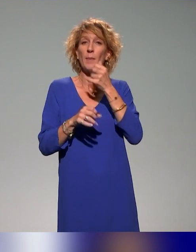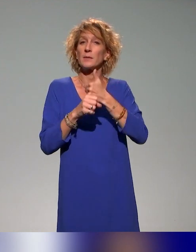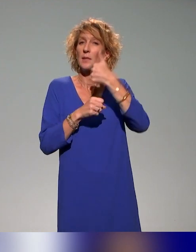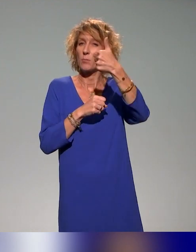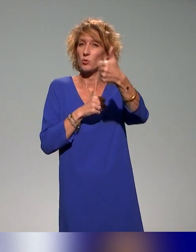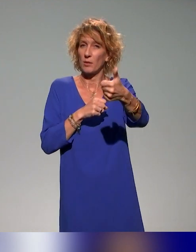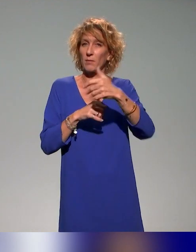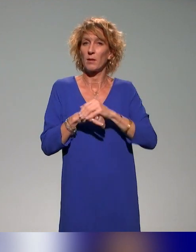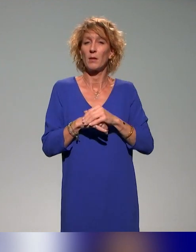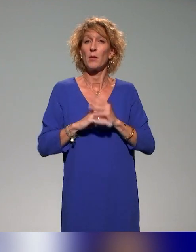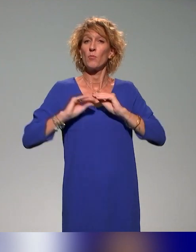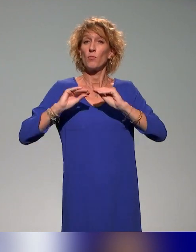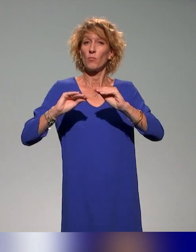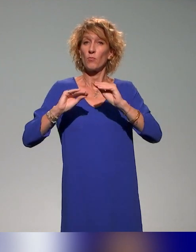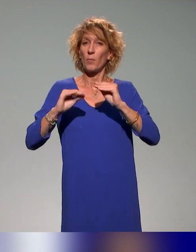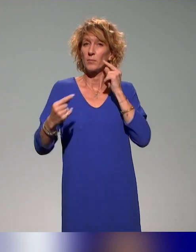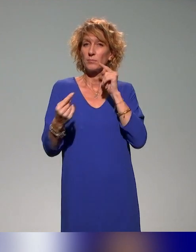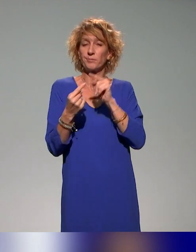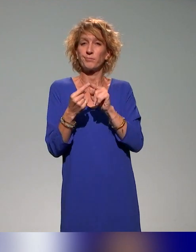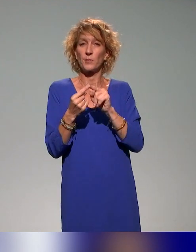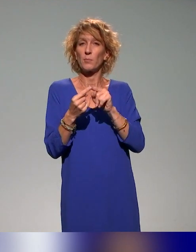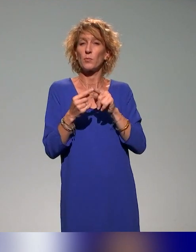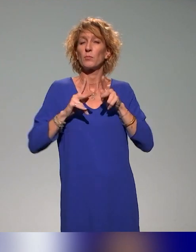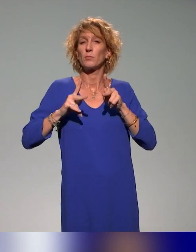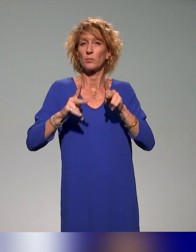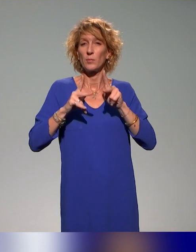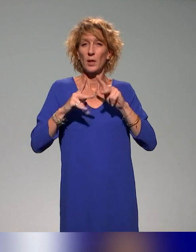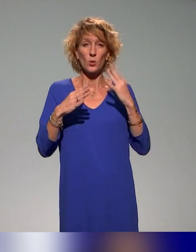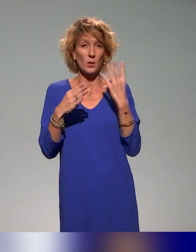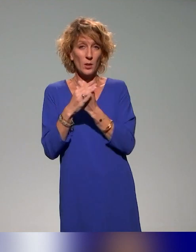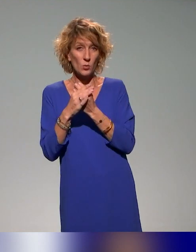une formation à la pédagogie inclusive qui fera un focus sur les questions